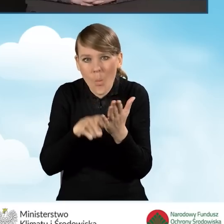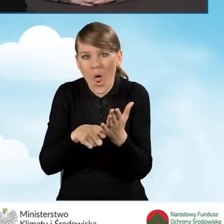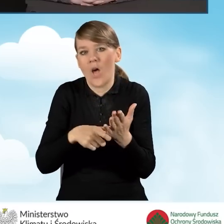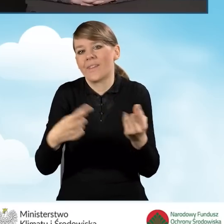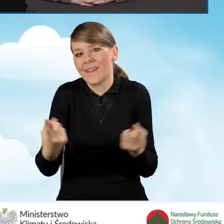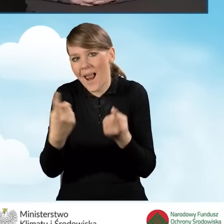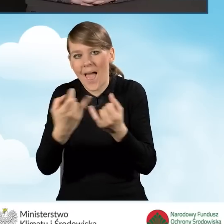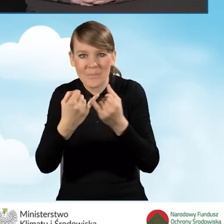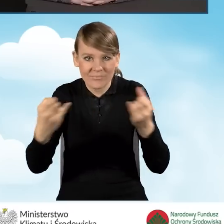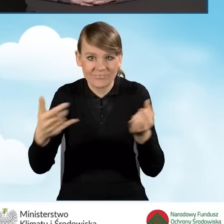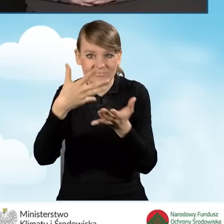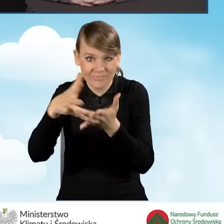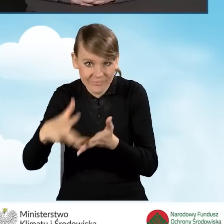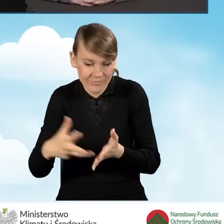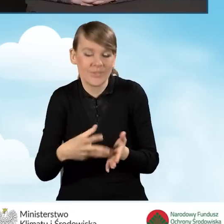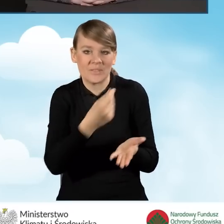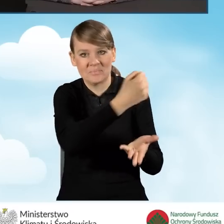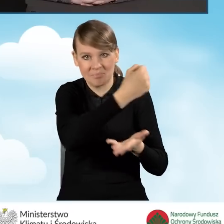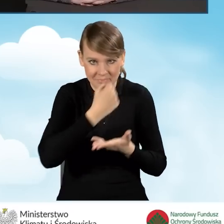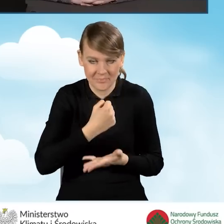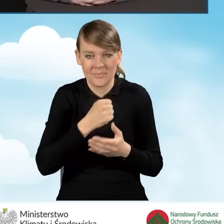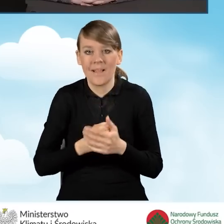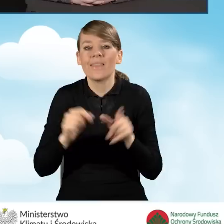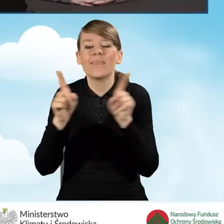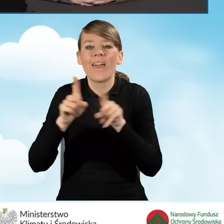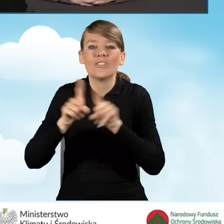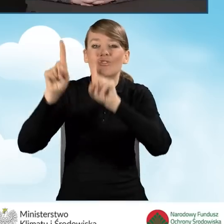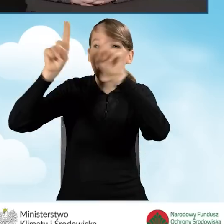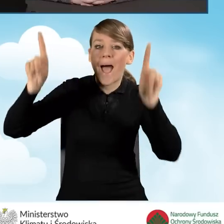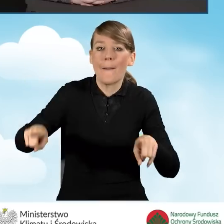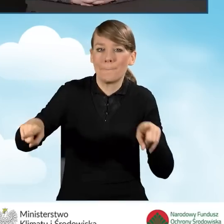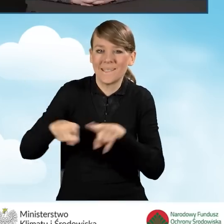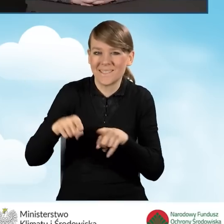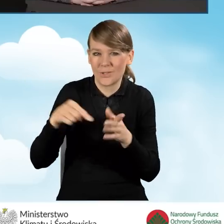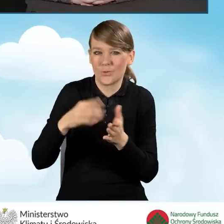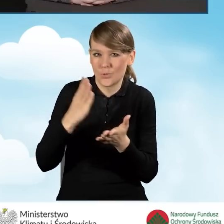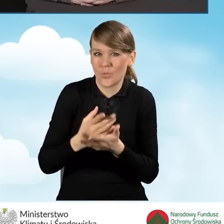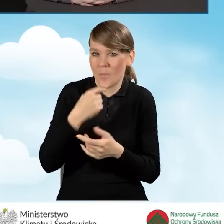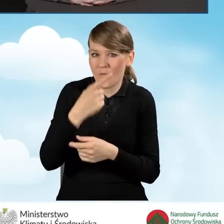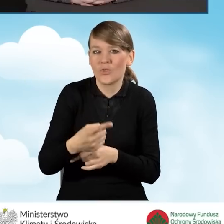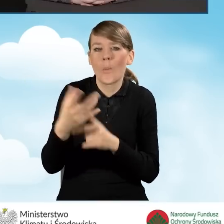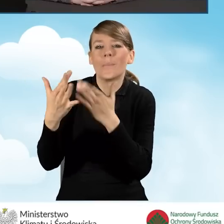No i oczywiście te tablice, o których wspominałam, które powinny być umieszczane w pobliżu gminy bądź na gminie,